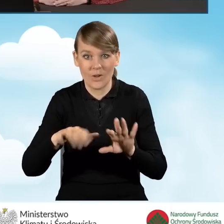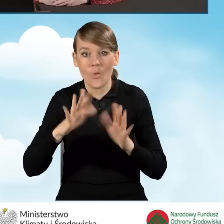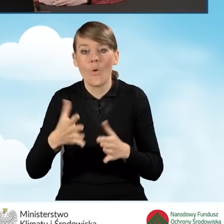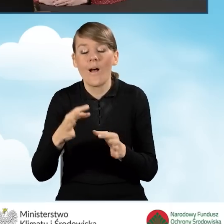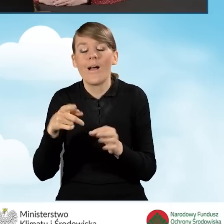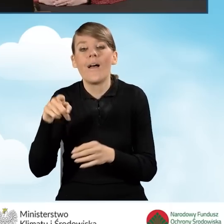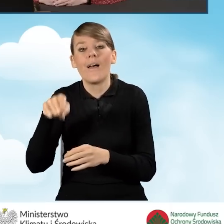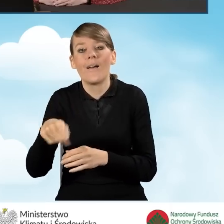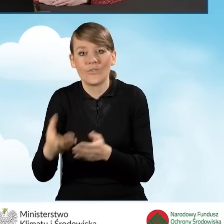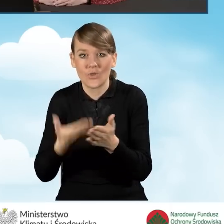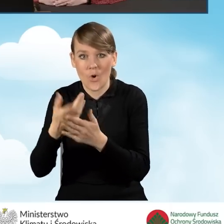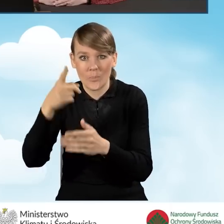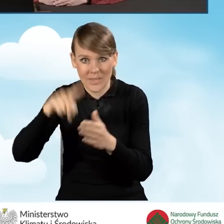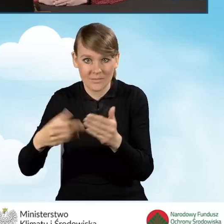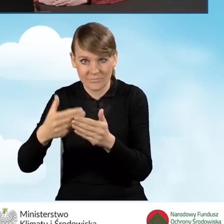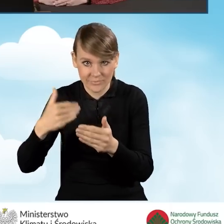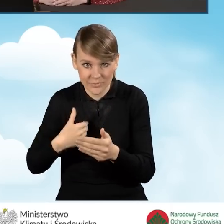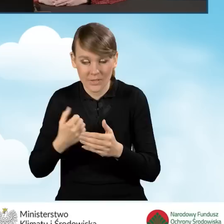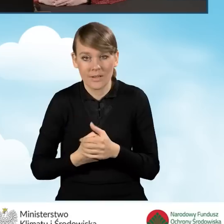złożenia wniosku o wydanie zaświadczenia